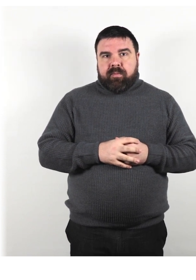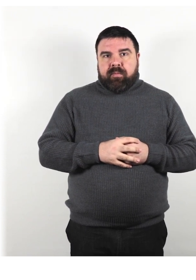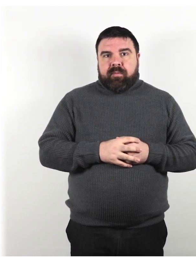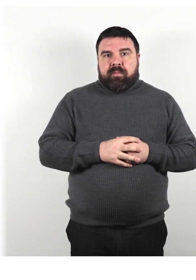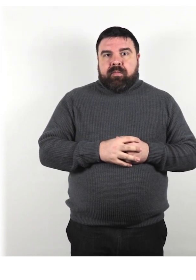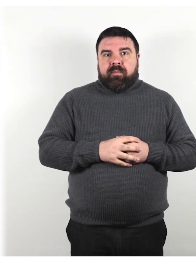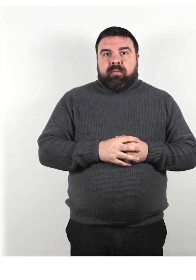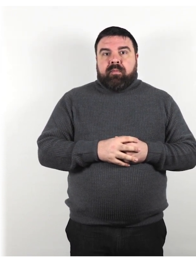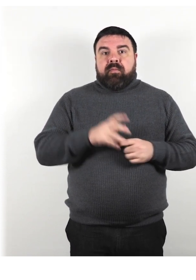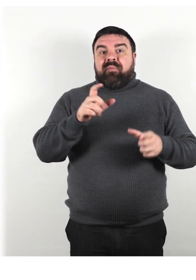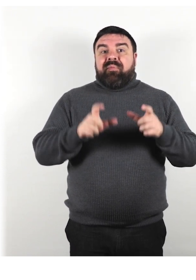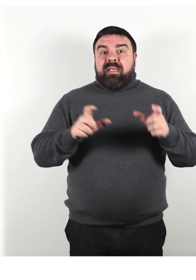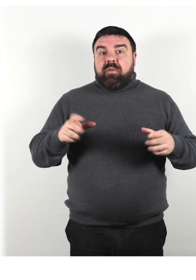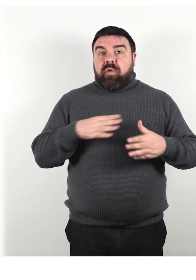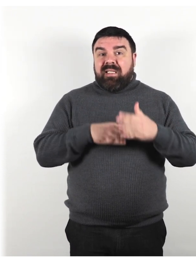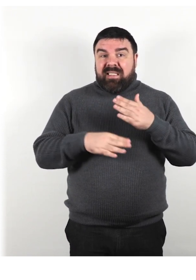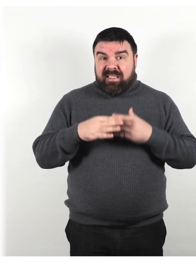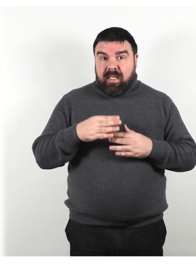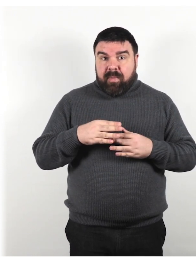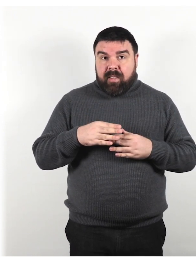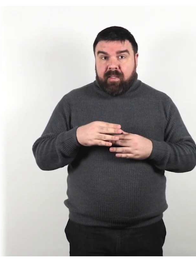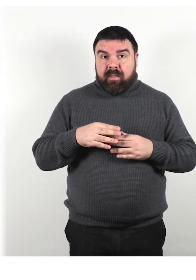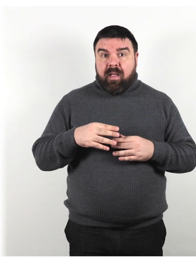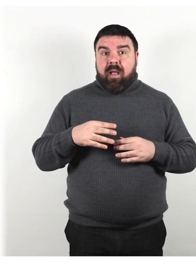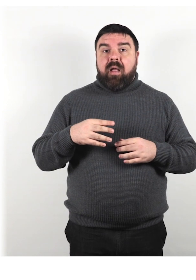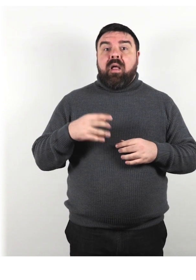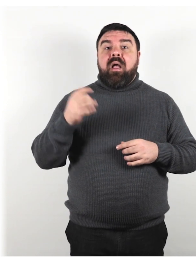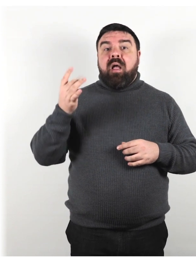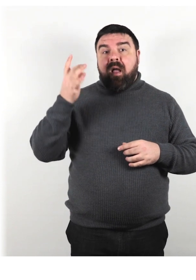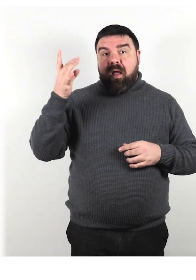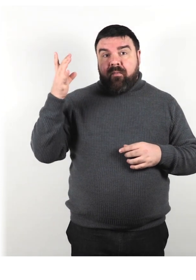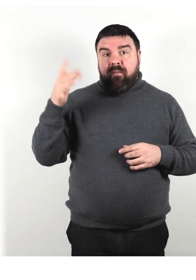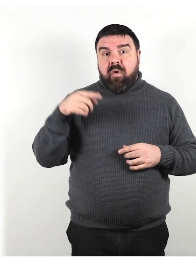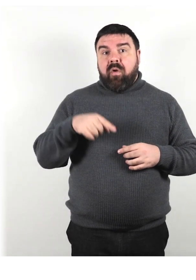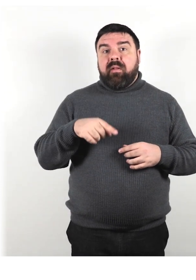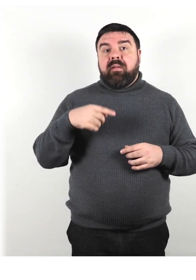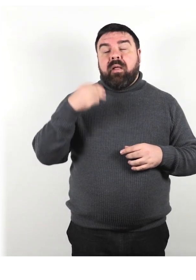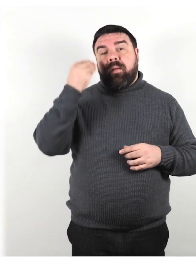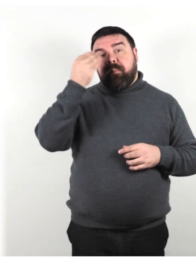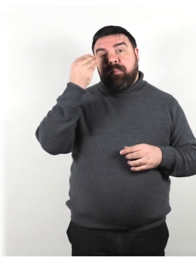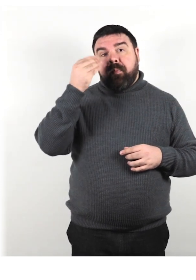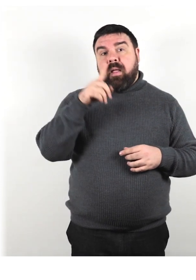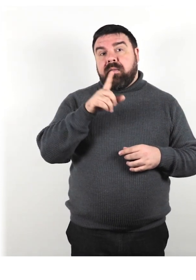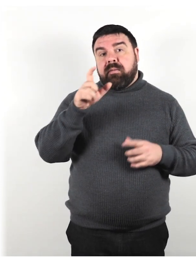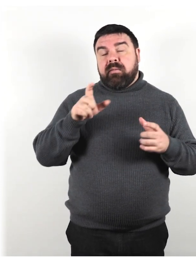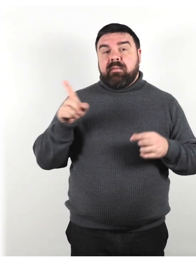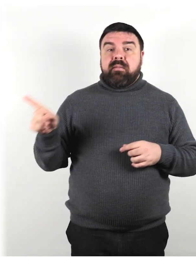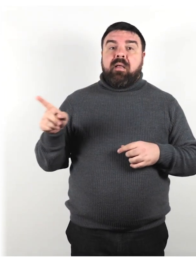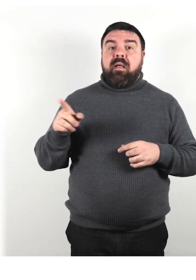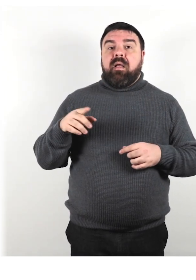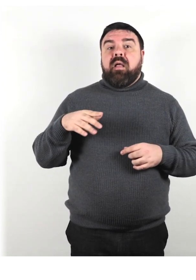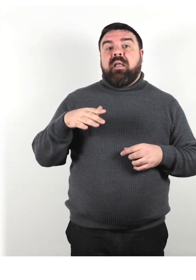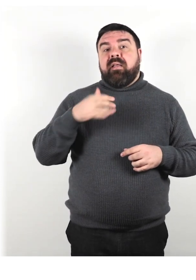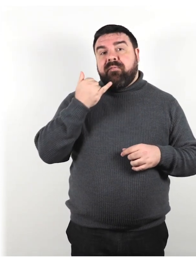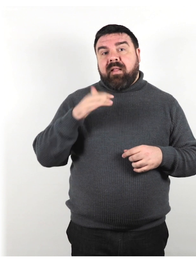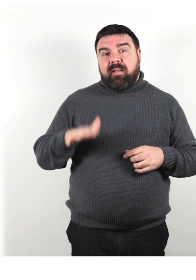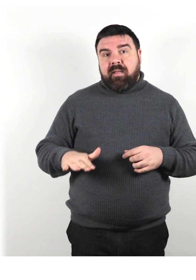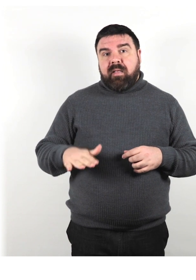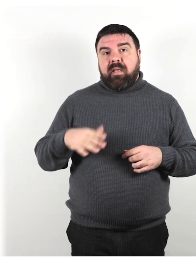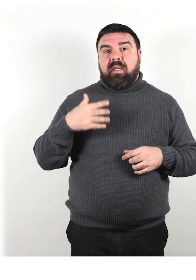“Le persone con disabilità sono a volte considerate infantili e innocenti, e vengono trattate con sufficienza.